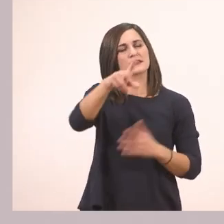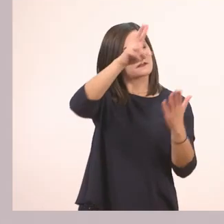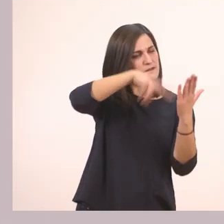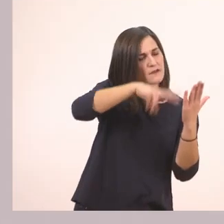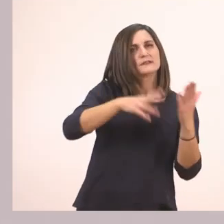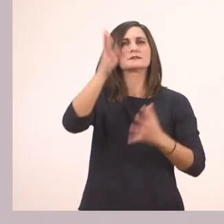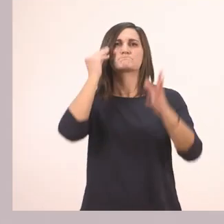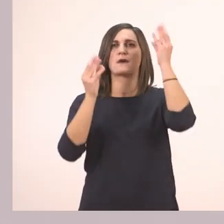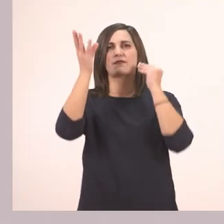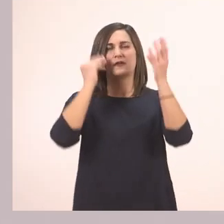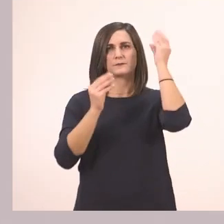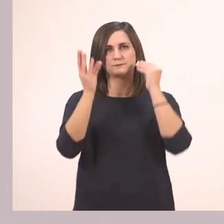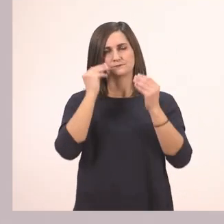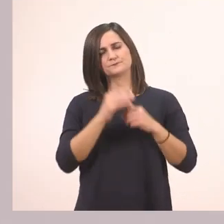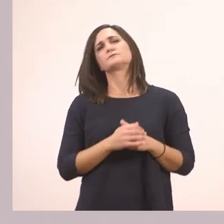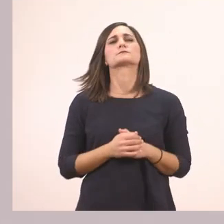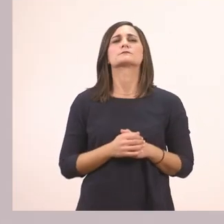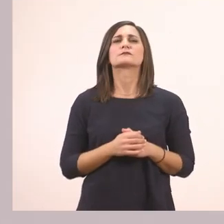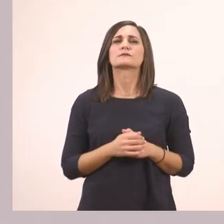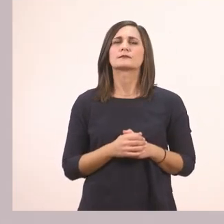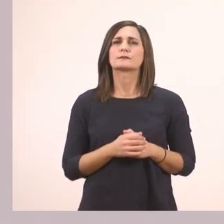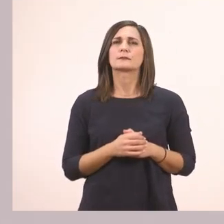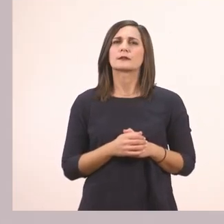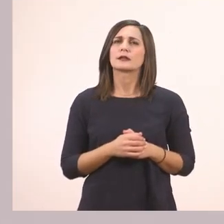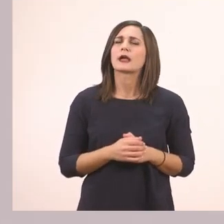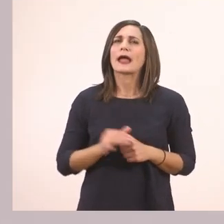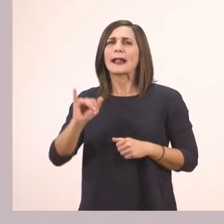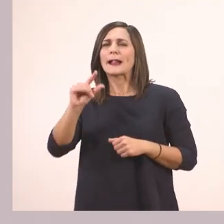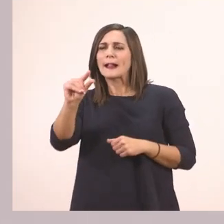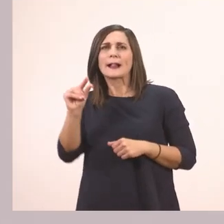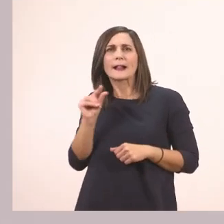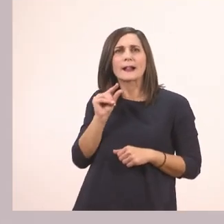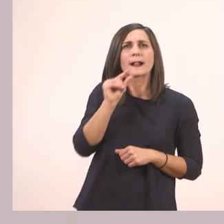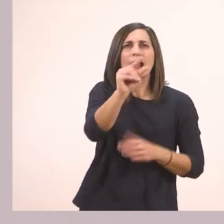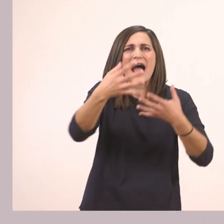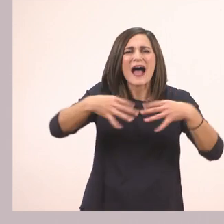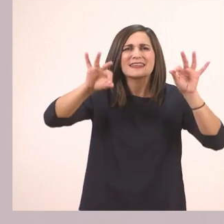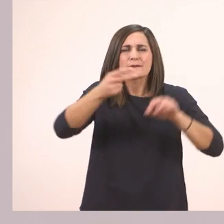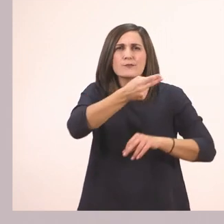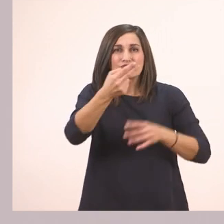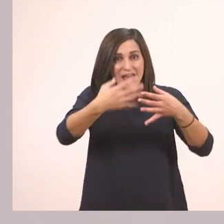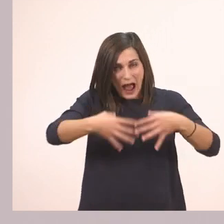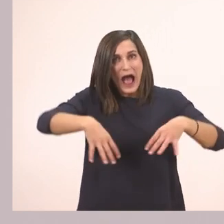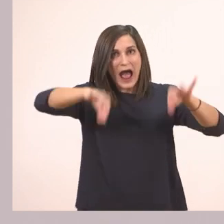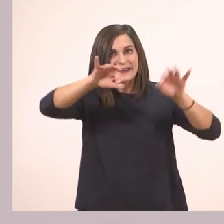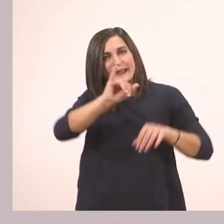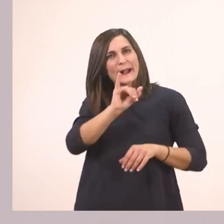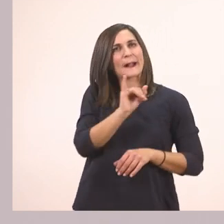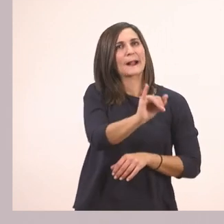Λοιπόν με ποιο θα ξεκινήσω; Μπορώ να βάλω το μικρό; Ποτέ! Όταν ξεκινάει η πρότασή μου ξεκινάω με το κεφαλαίο.